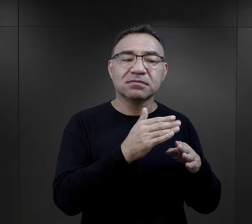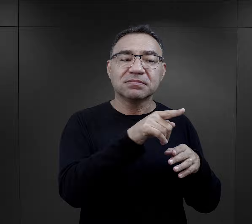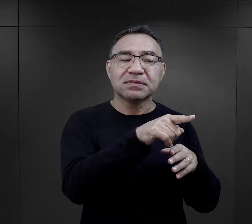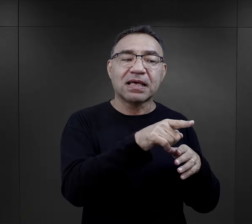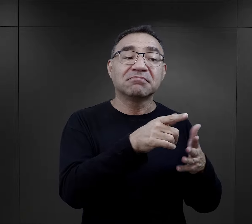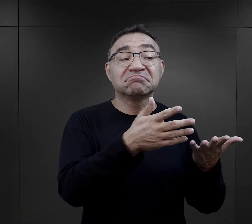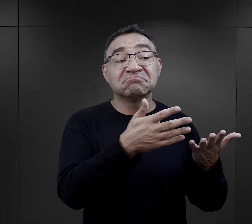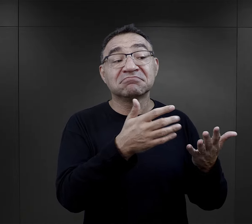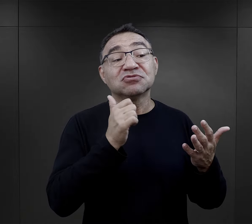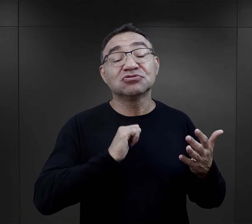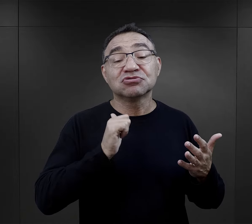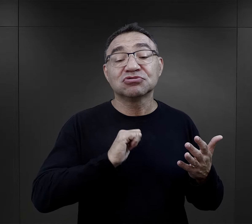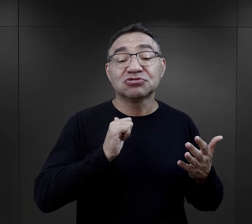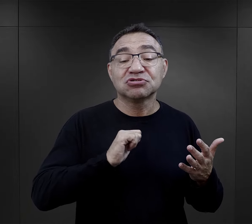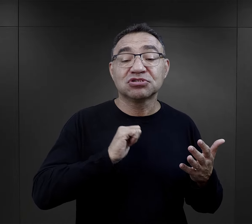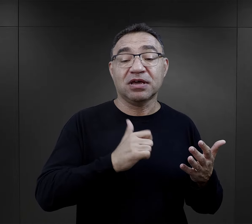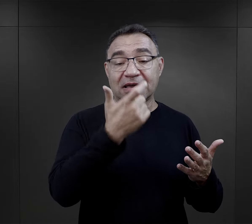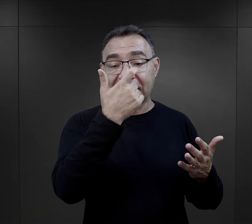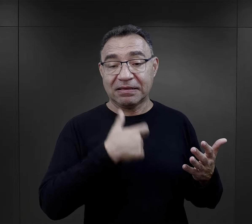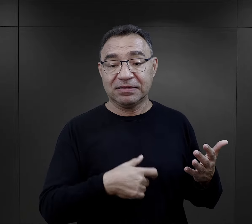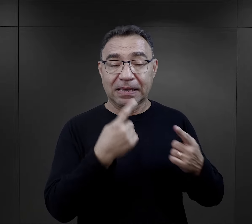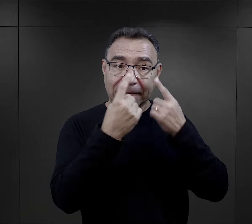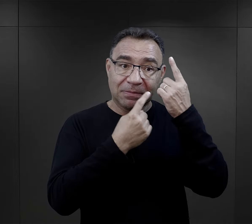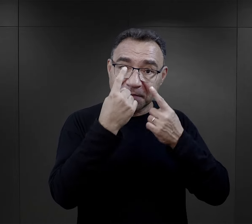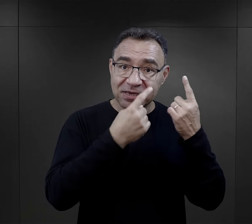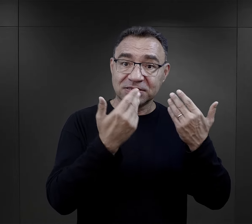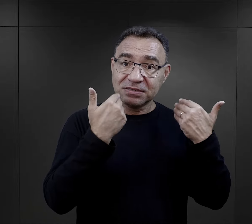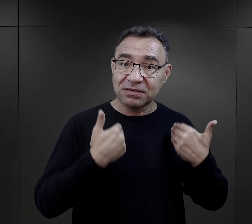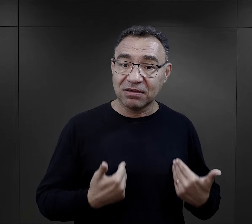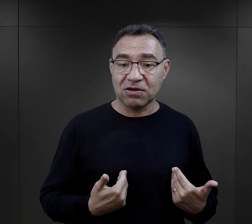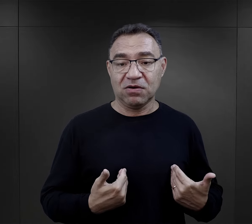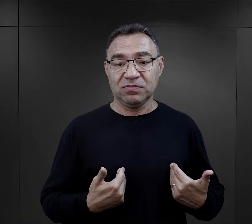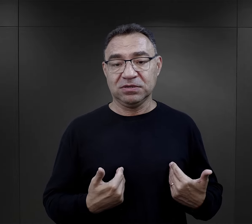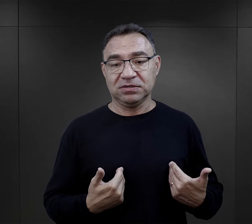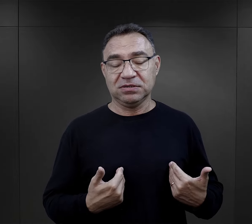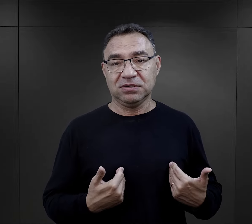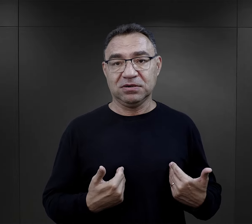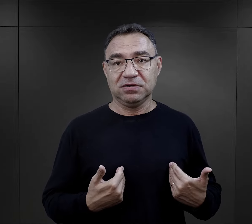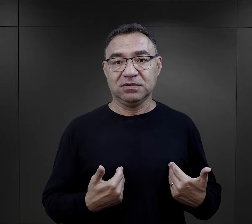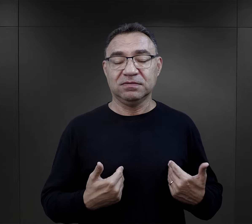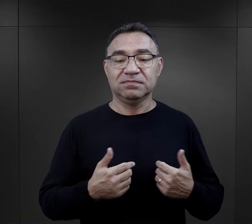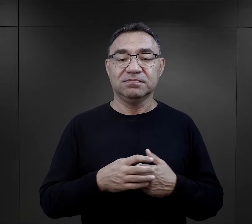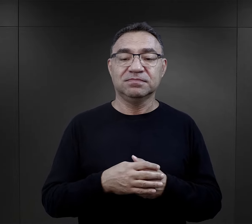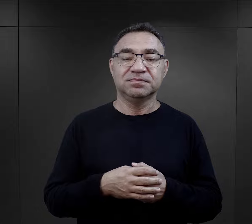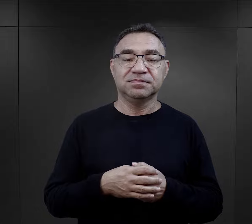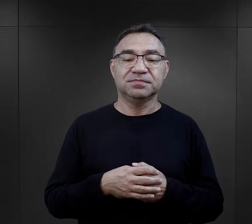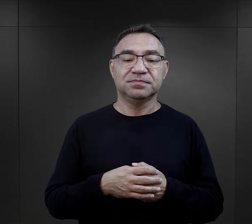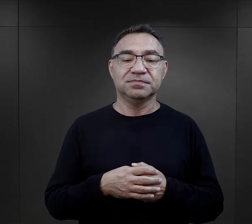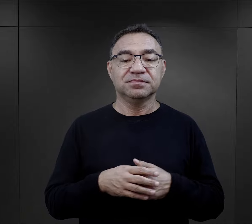ktoś właśnie gdzieś czeka i myśli w jakikolwiek sposób.